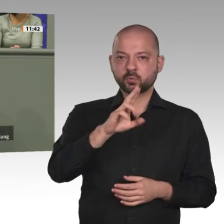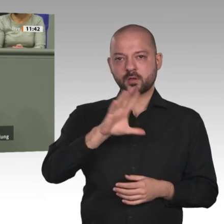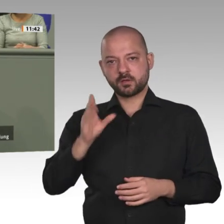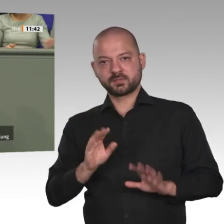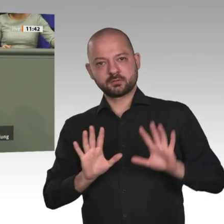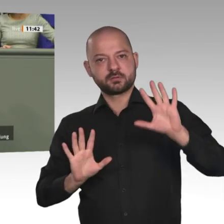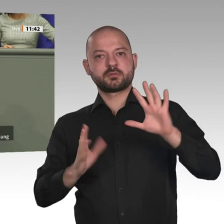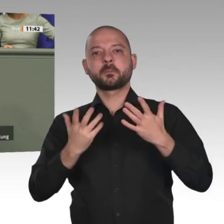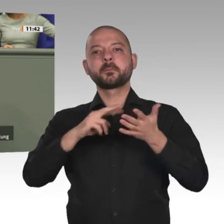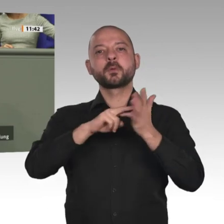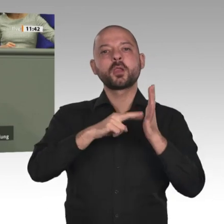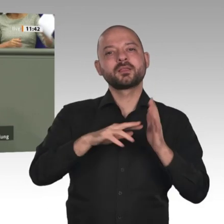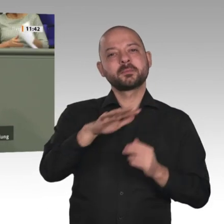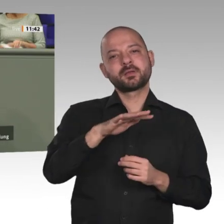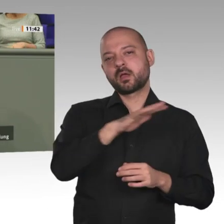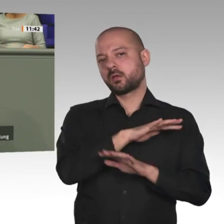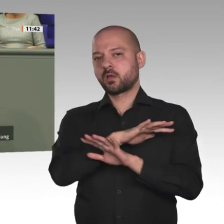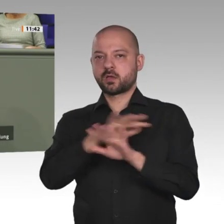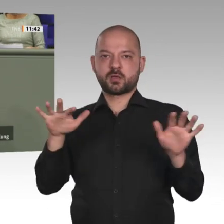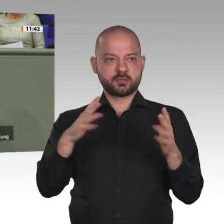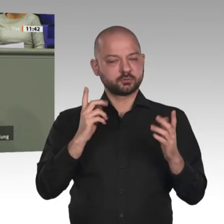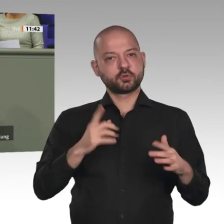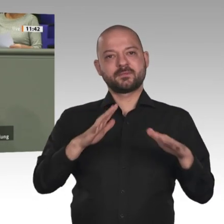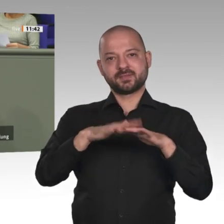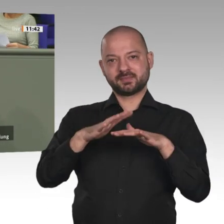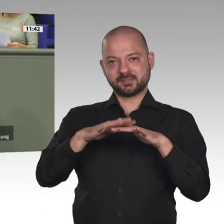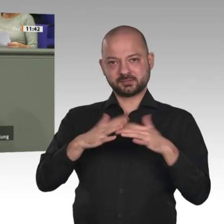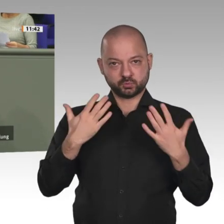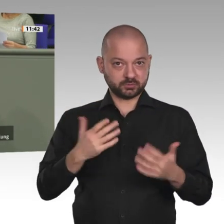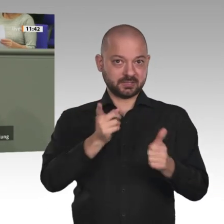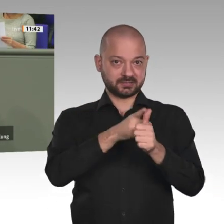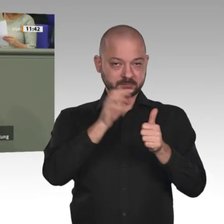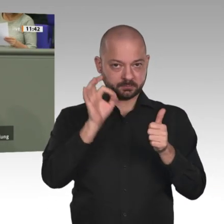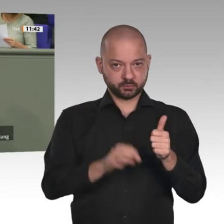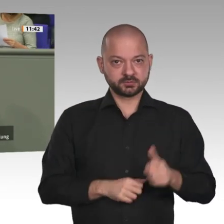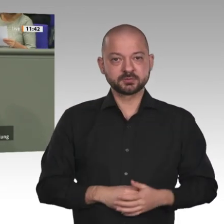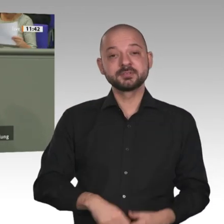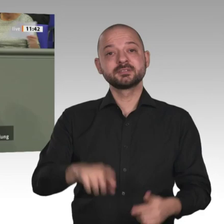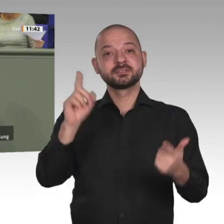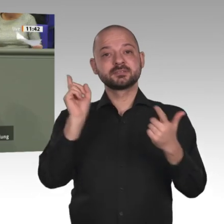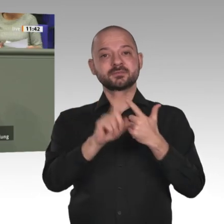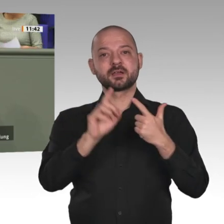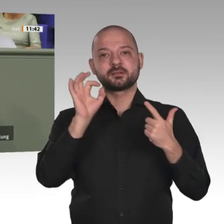Entwicklung. Afrika wird sich bis 2050 bevölkerungsmäßig verdoppeln. Aber ein Afrika ohne Hunger